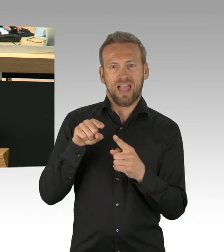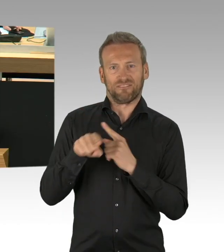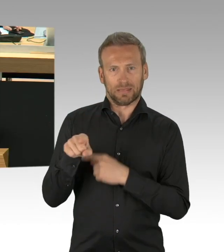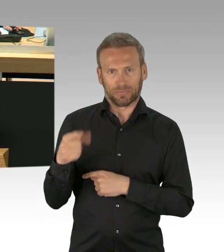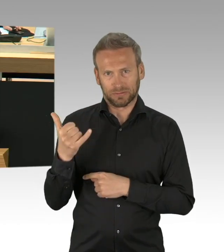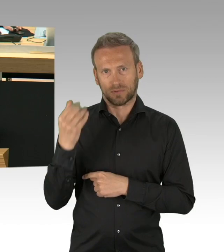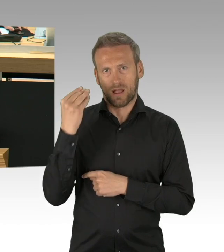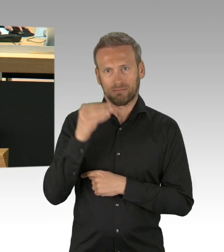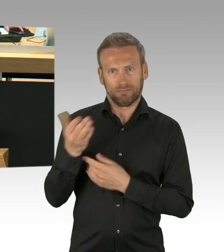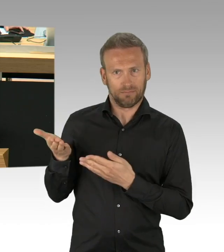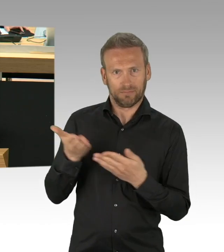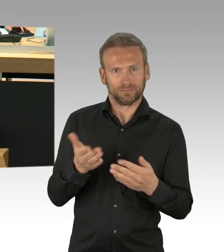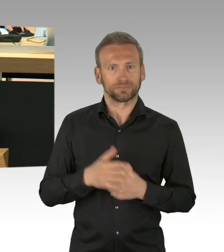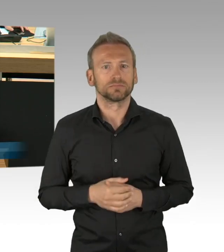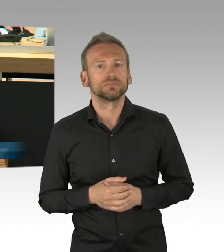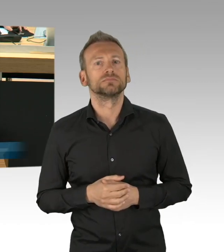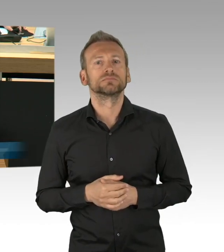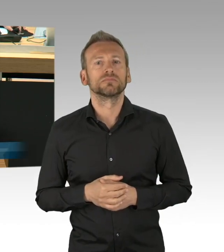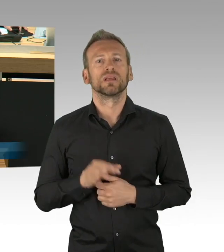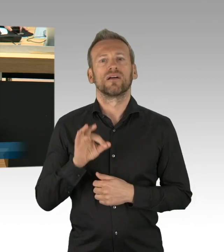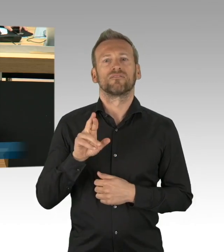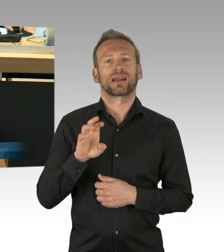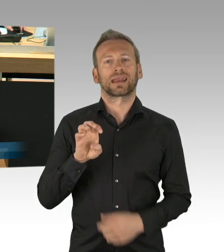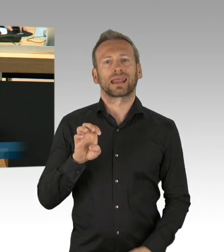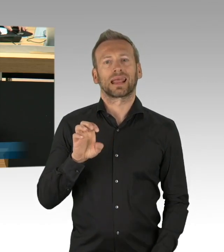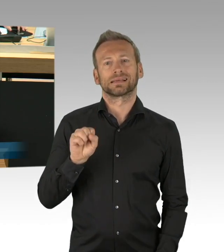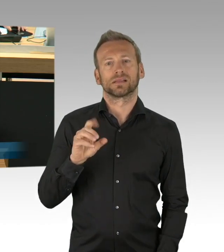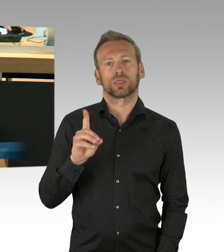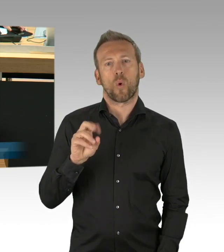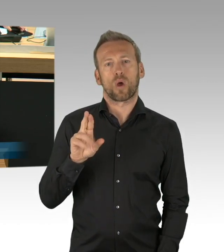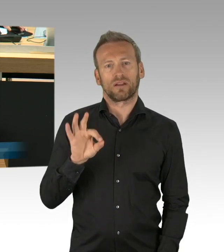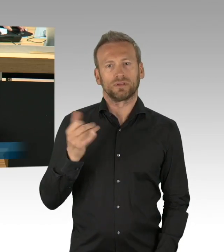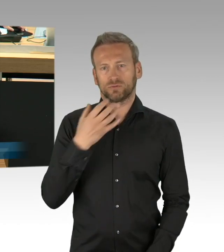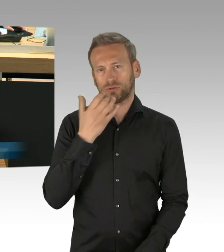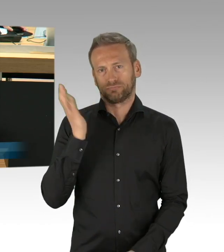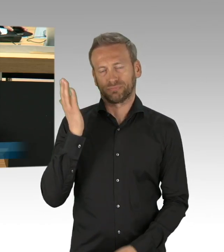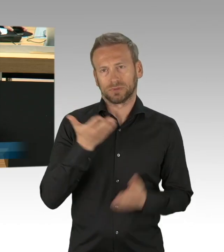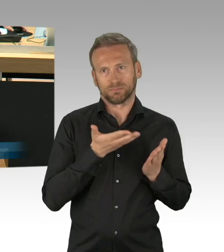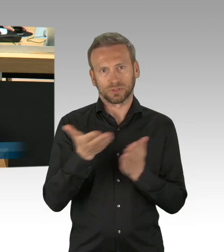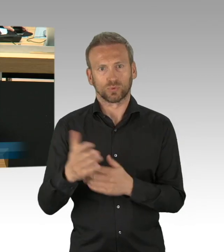Vorlage der vom Senat vorgelegten Rechtsverordnungen ergänzt. Die Vorlage zur Kenntnisname 5. Verordnung zur Änderung